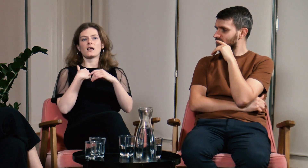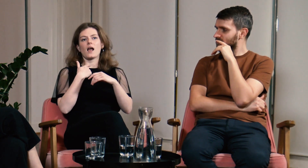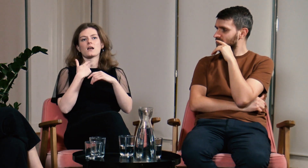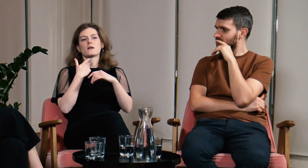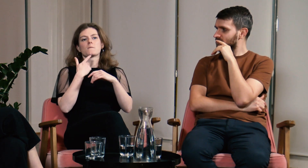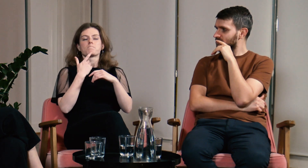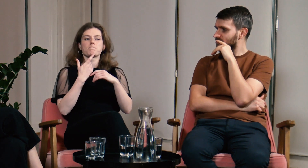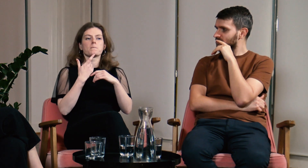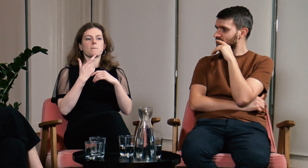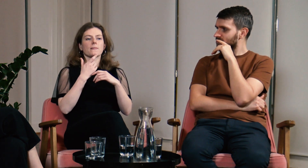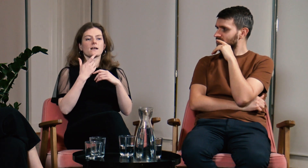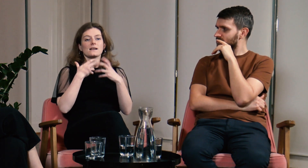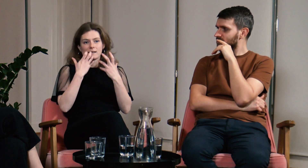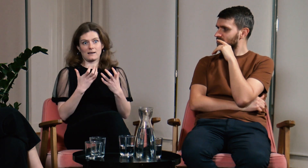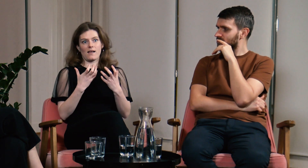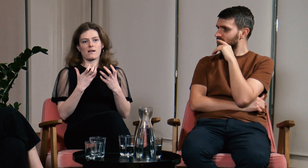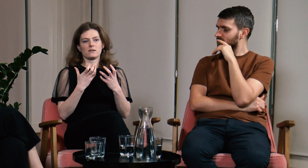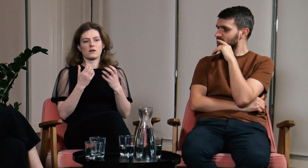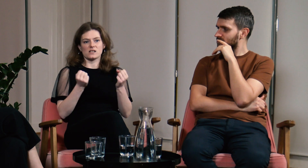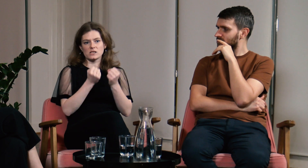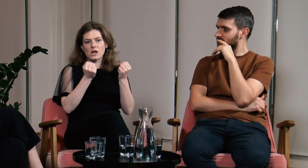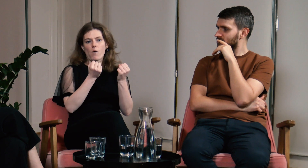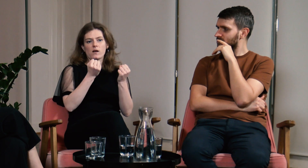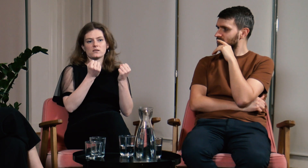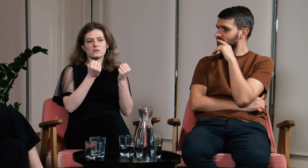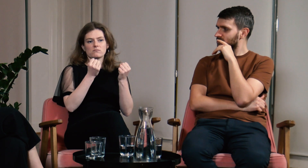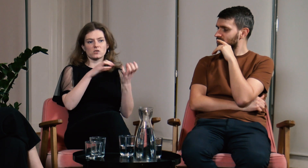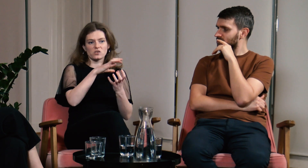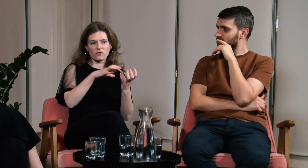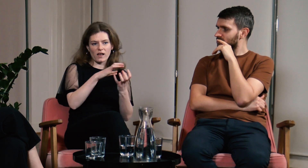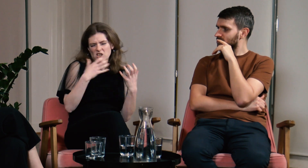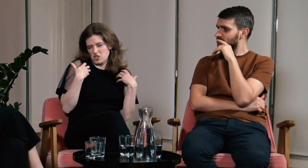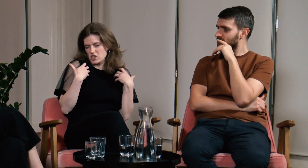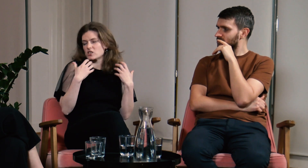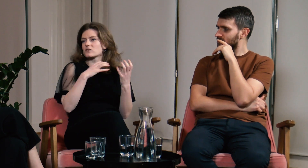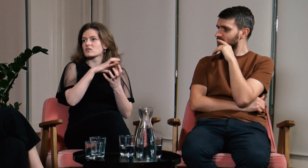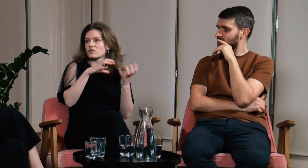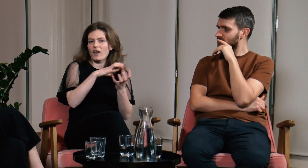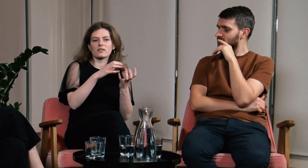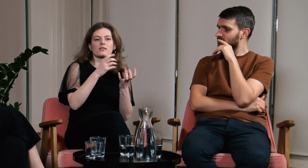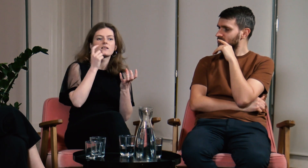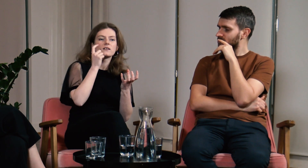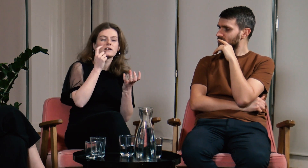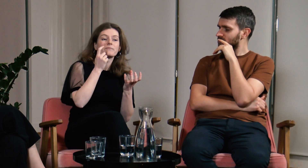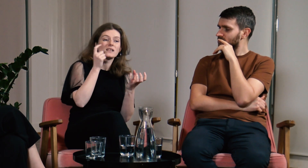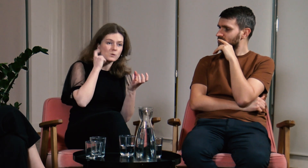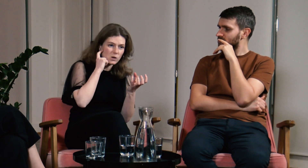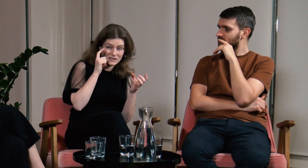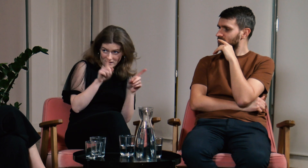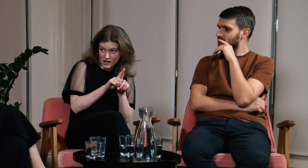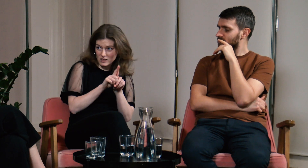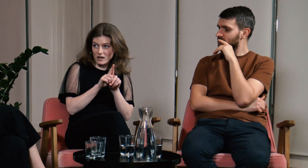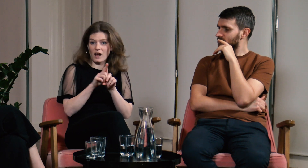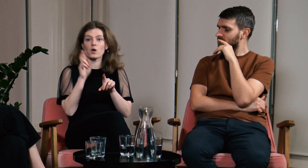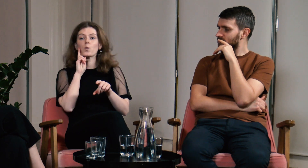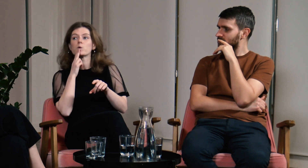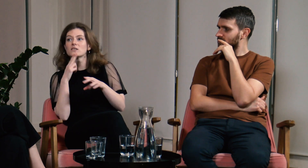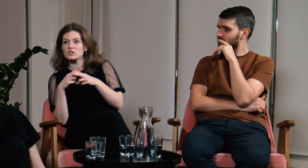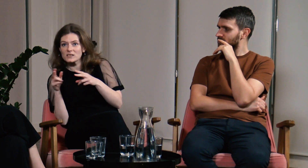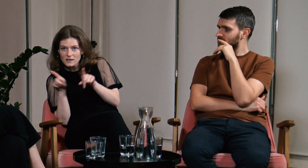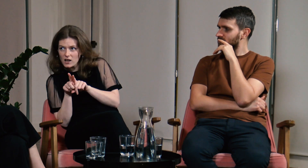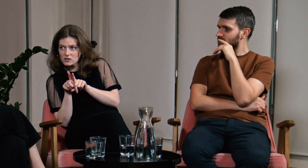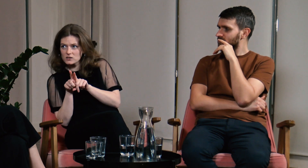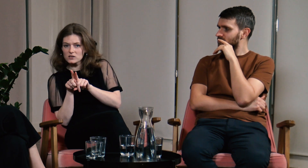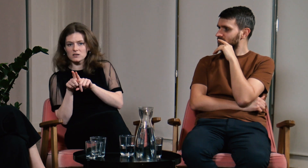Staram się działać i żyć w świecie słyszących, ale też w świecie Głuchych.